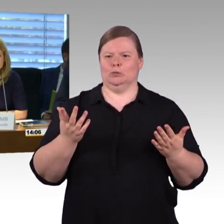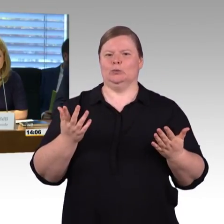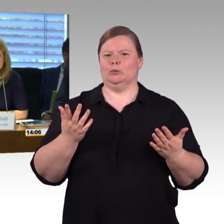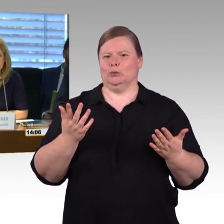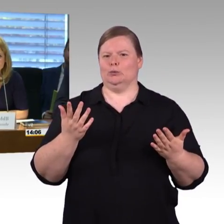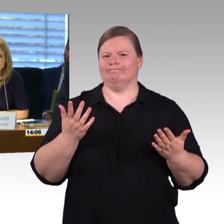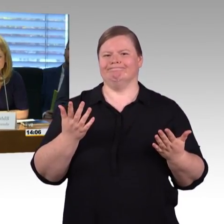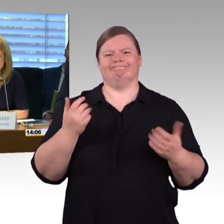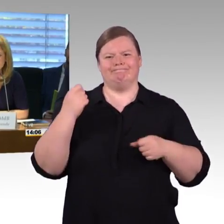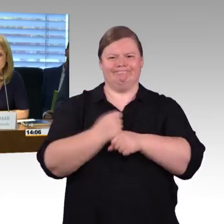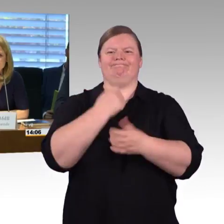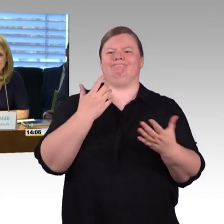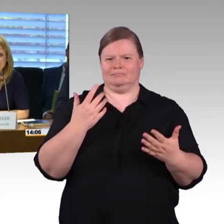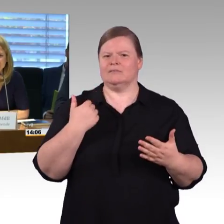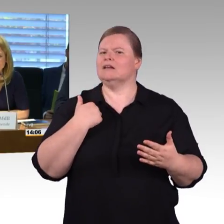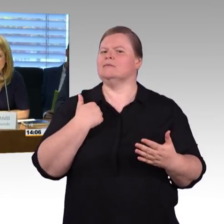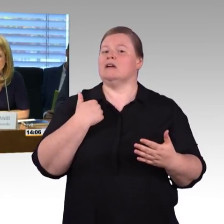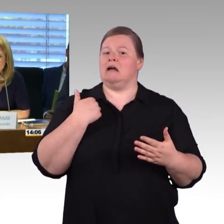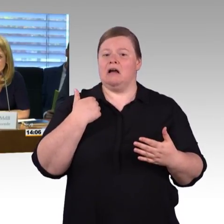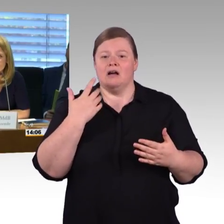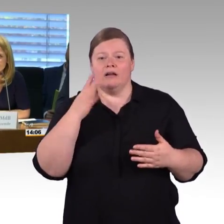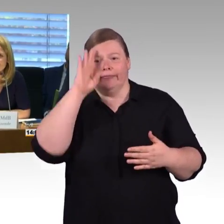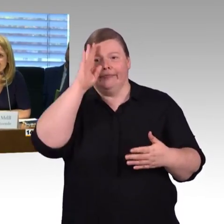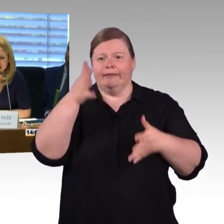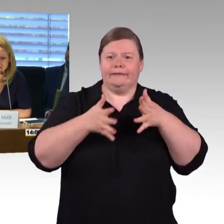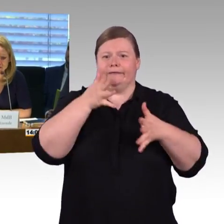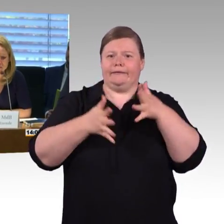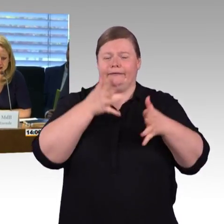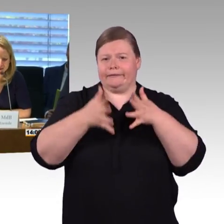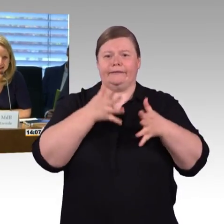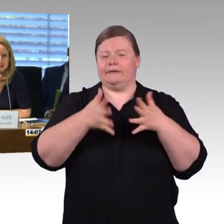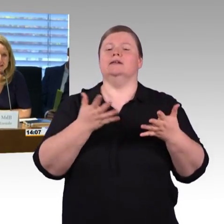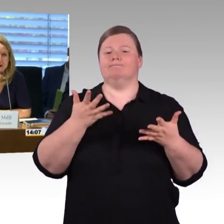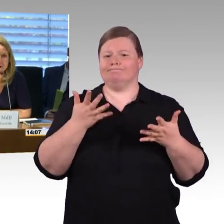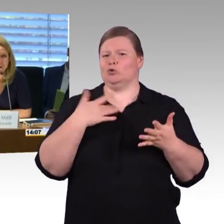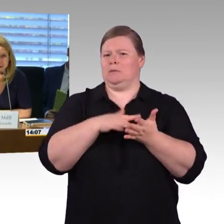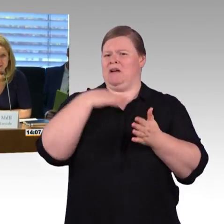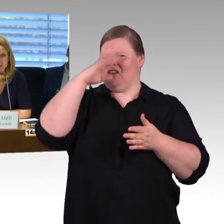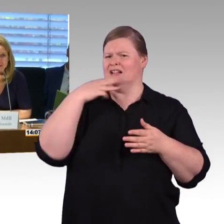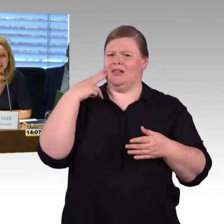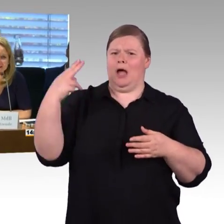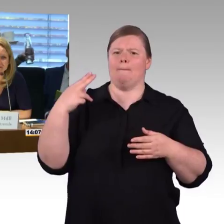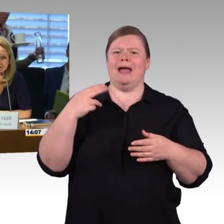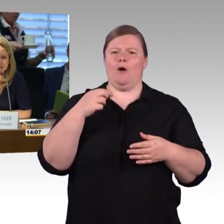das werden wir aufklären, aber ich glaube, so wie ich es eben vernommen habe, Sie sind auch äußerst kompetent.